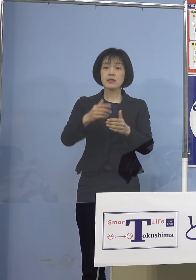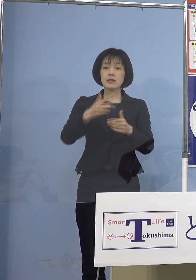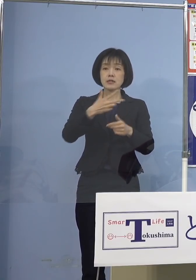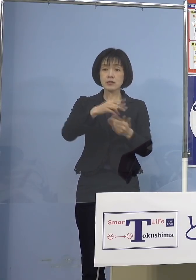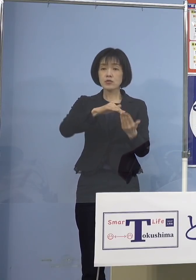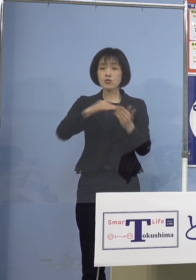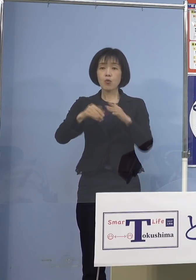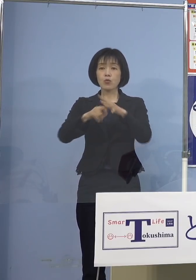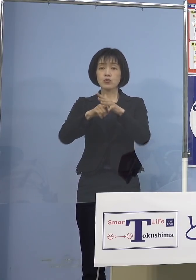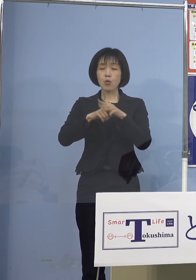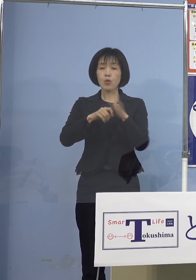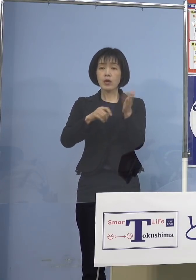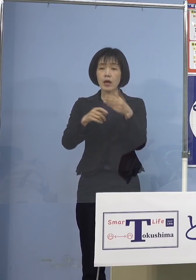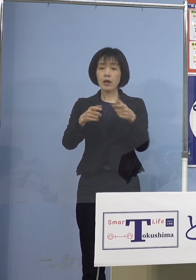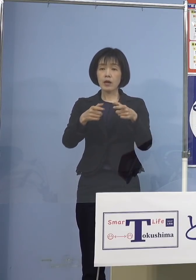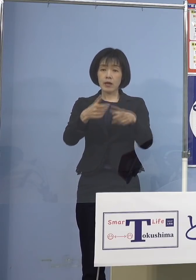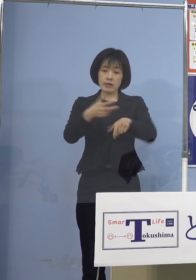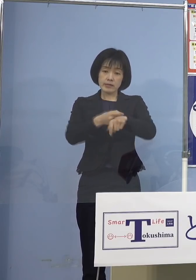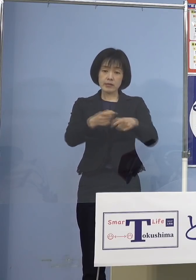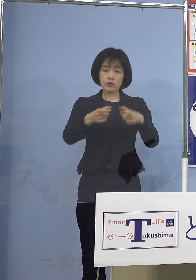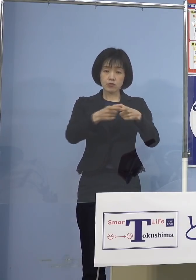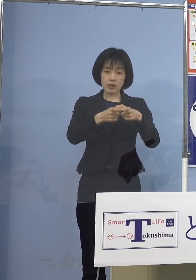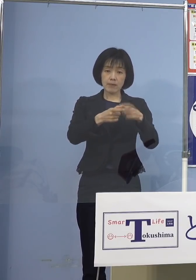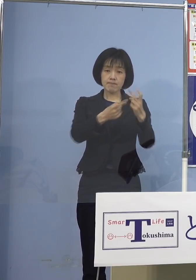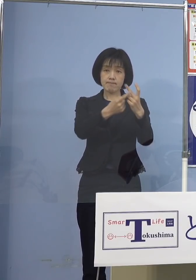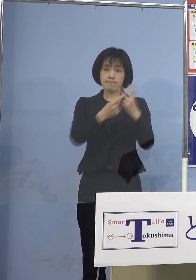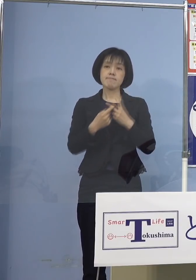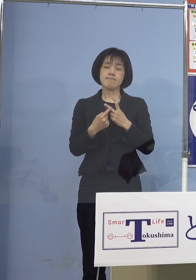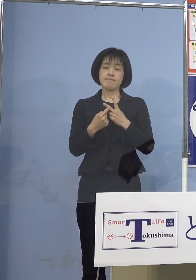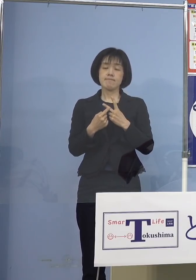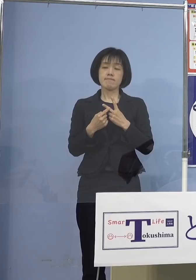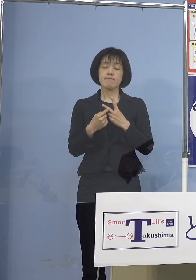接種券が届けられることと なっております